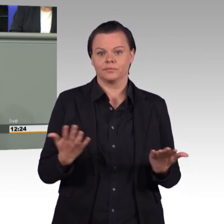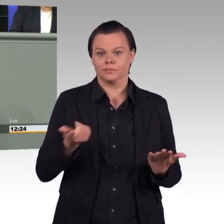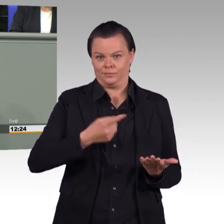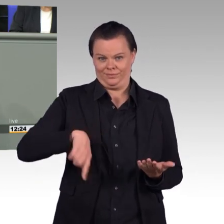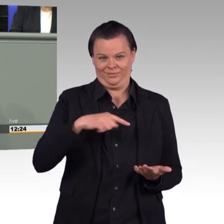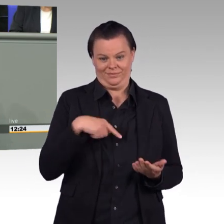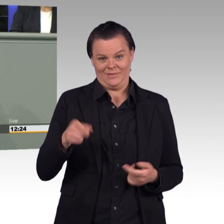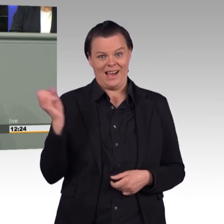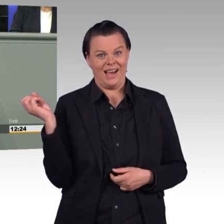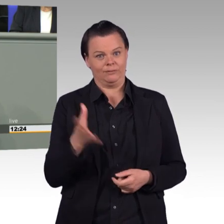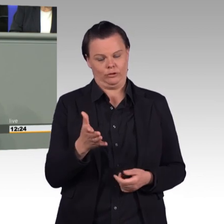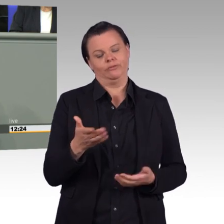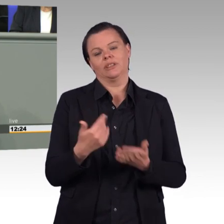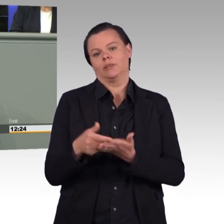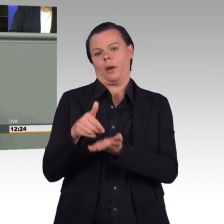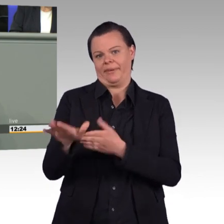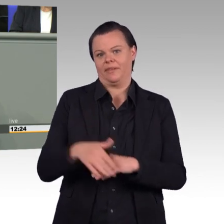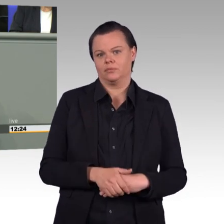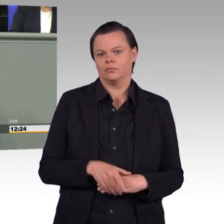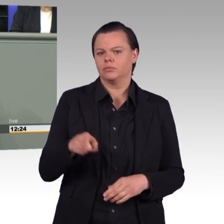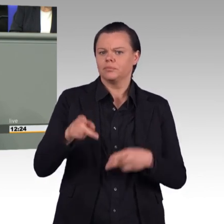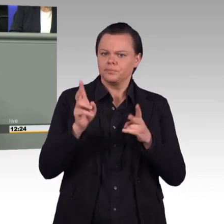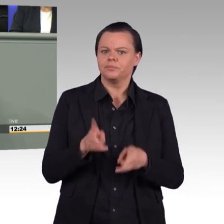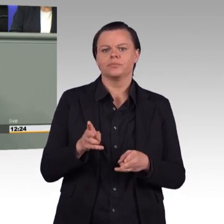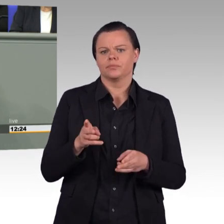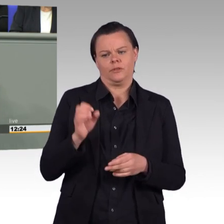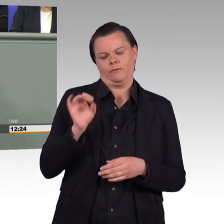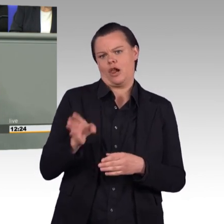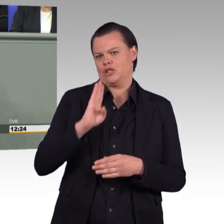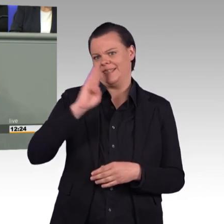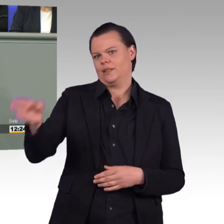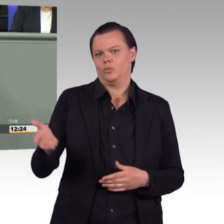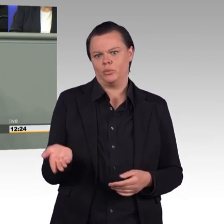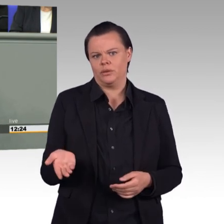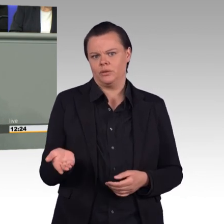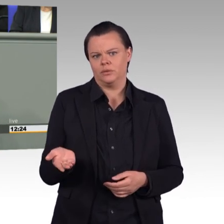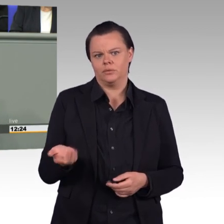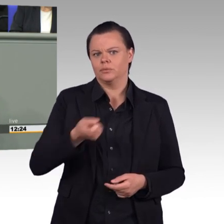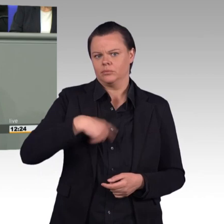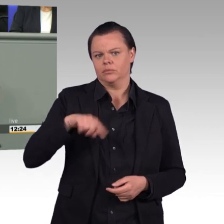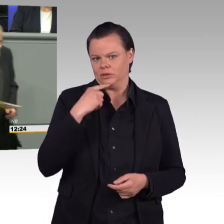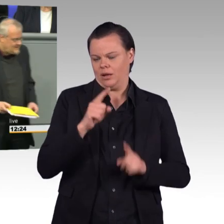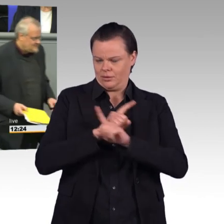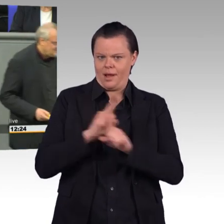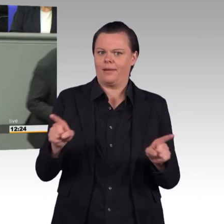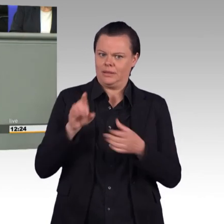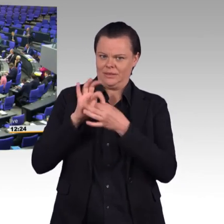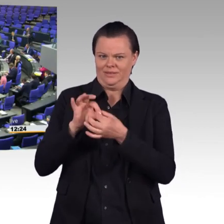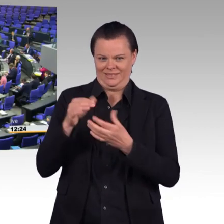und wir sagen „Nein“ zu diesem sogenannten Einsatzbereitschaftsstärkungsgesetz. Vielen Dank. (Beifall)